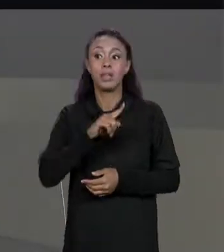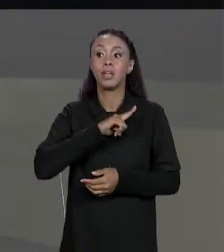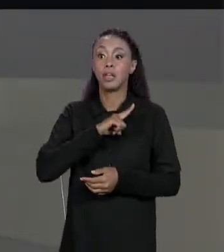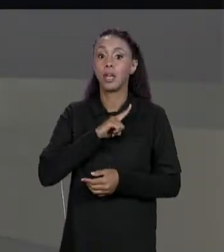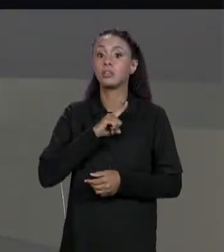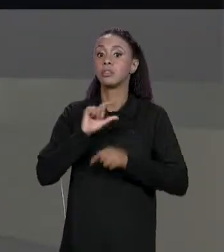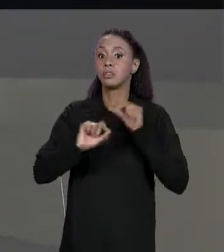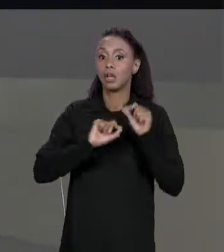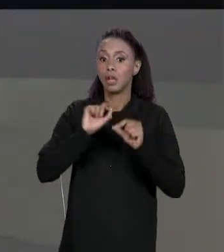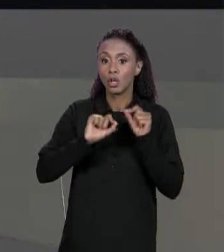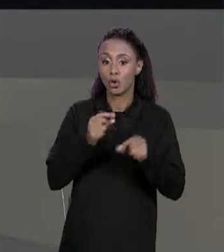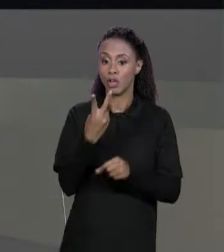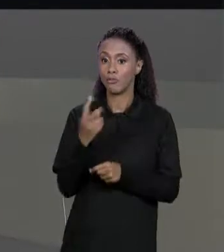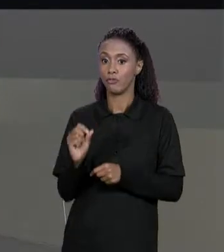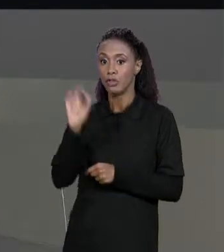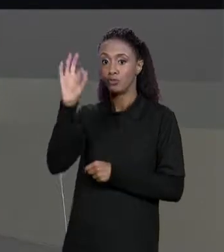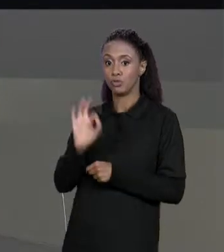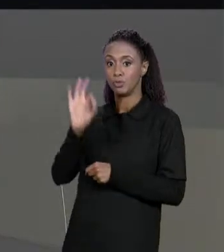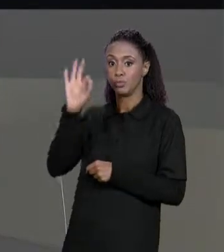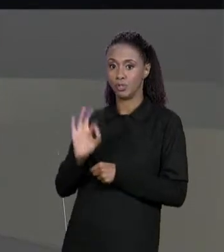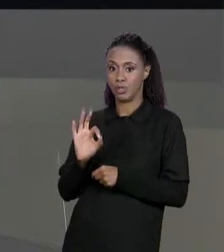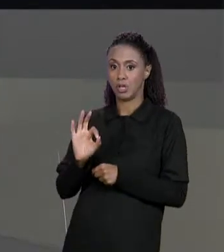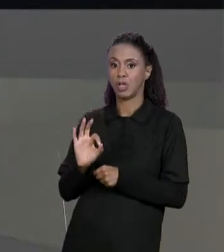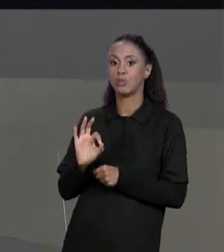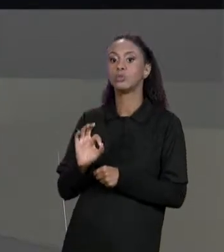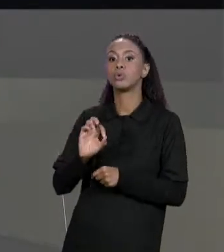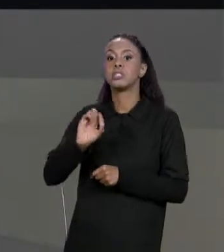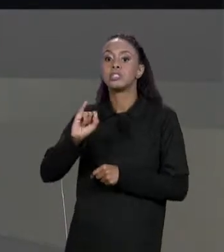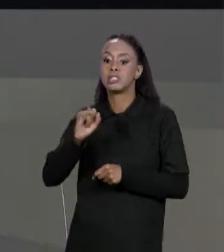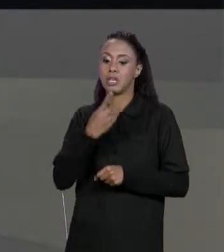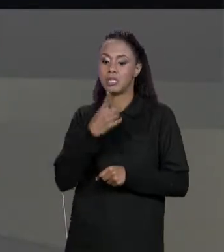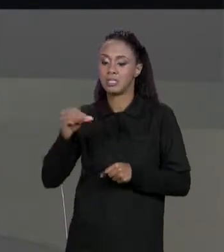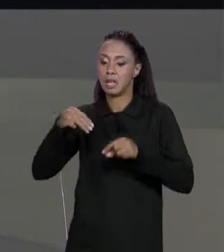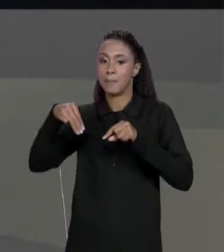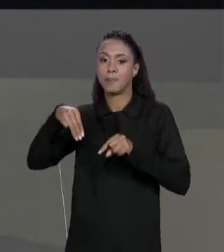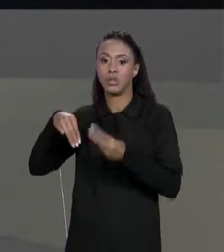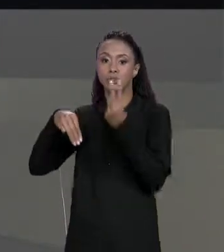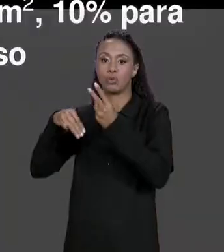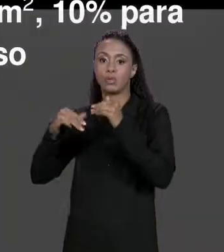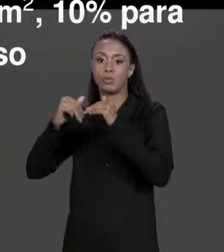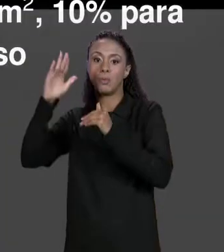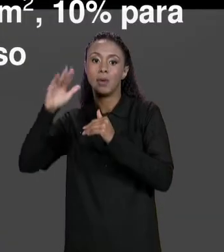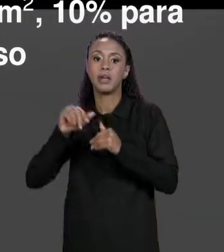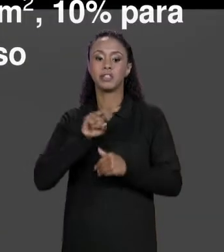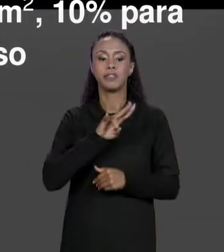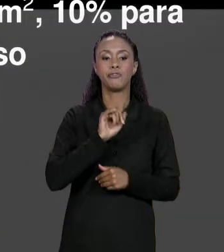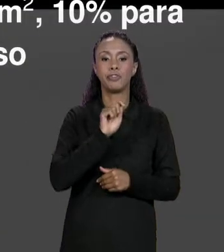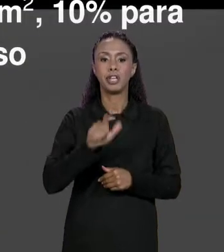VINIL 5% DE DESCONTO PRA 100 METROS QUADRADOS, 10% PARA 150